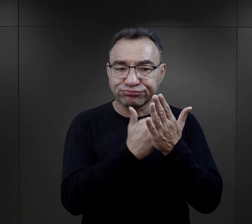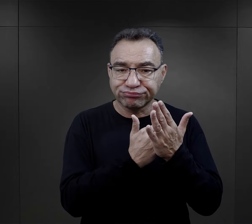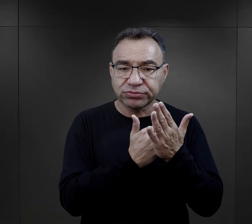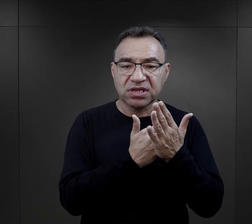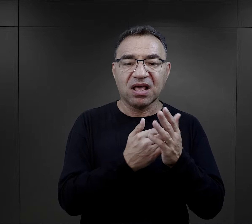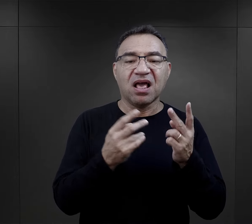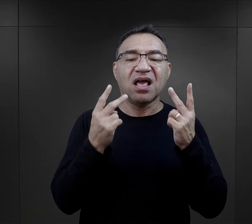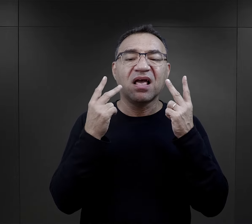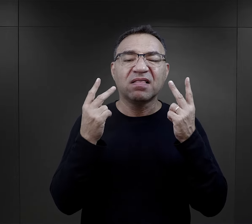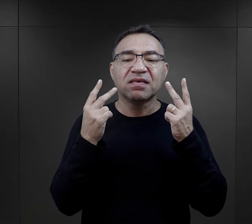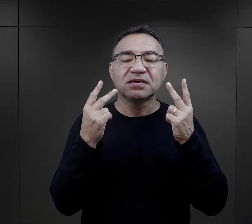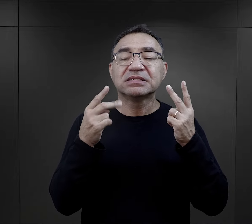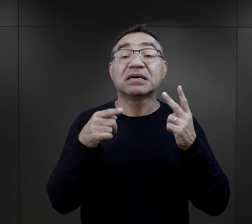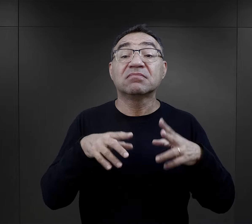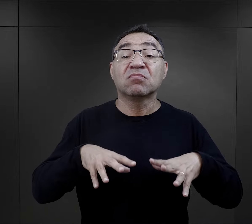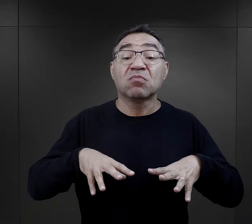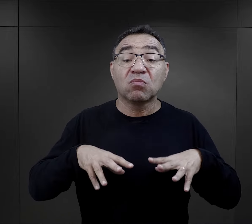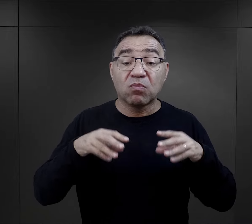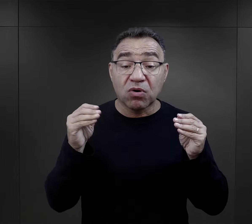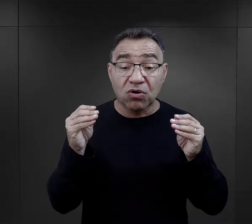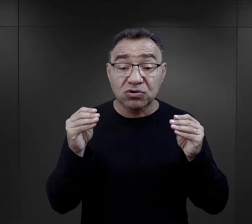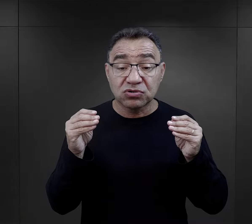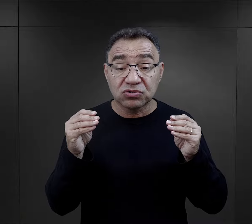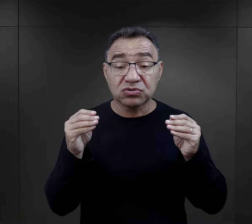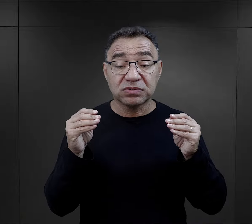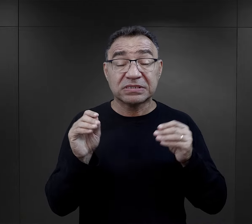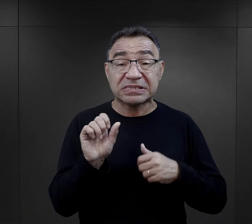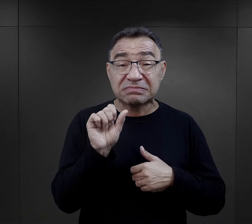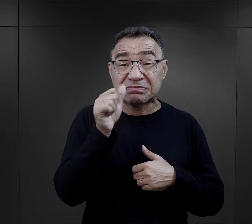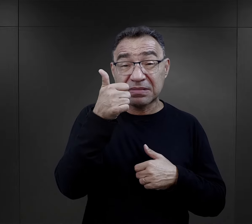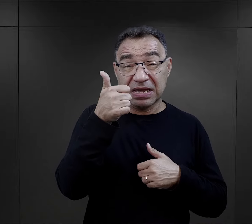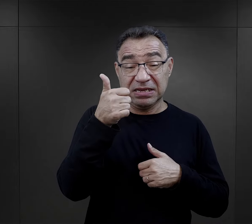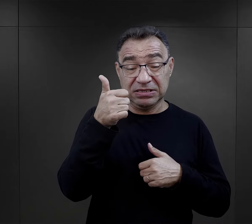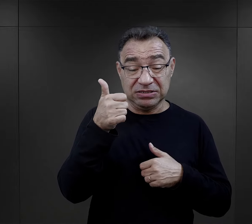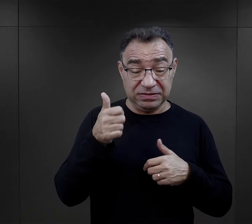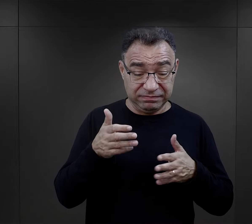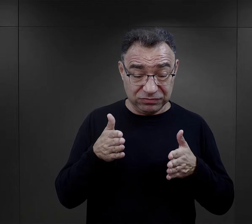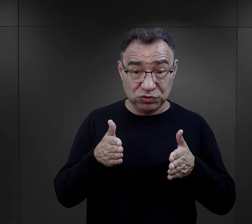ale przede wszystkim już na etapie właśnie tej pierwszej drogi,